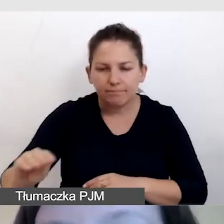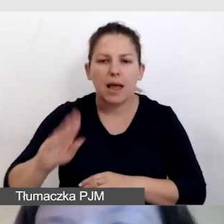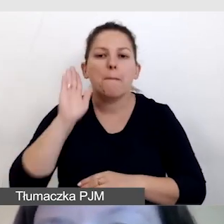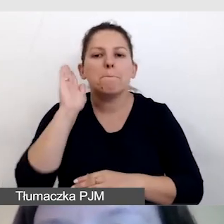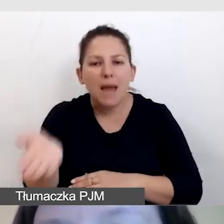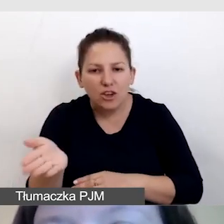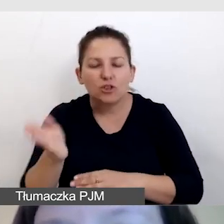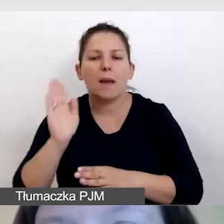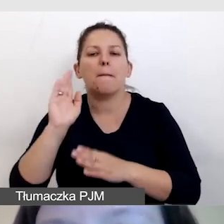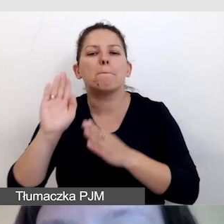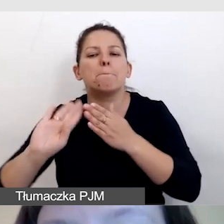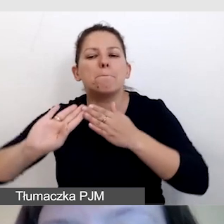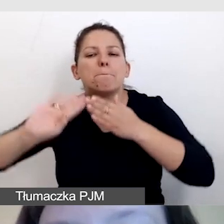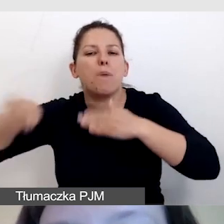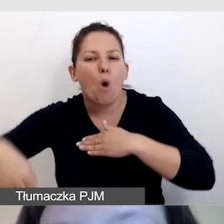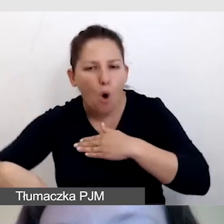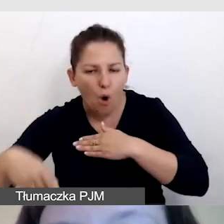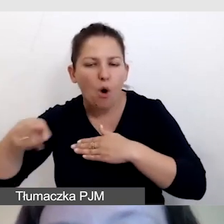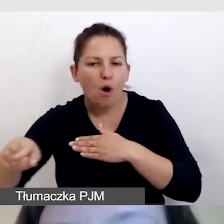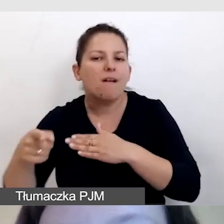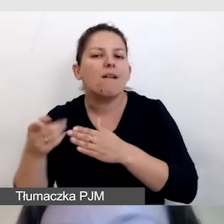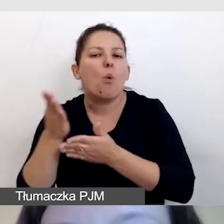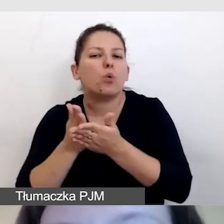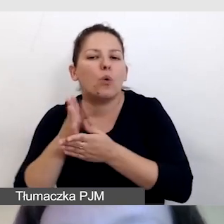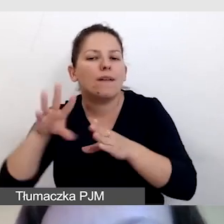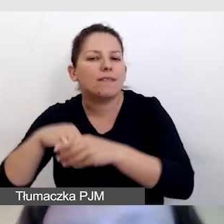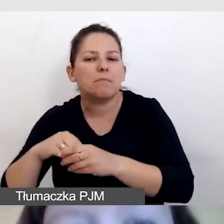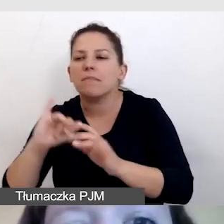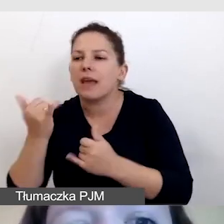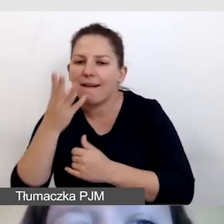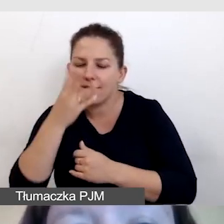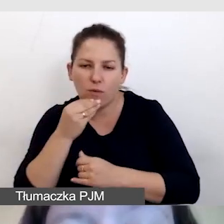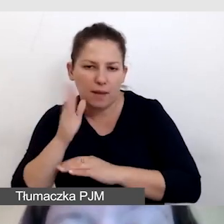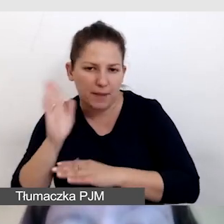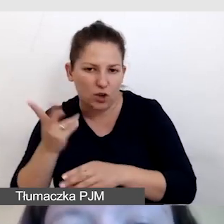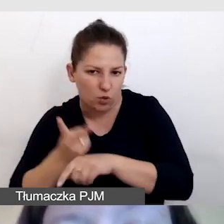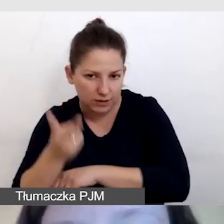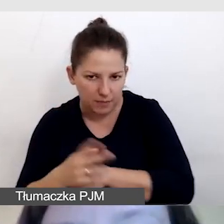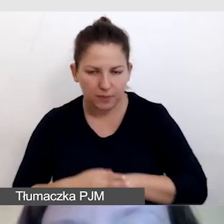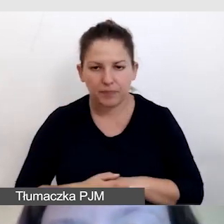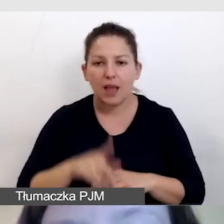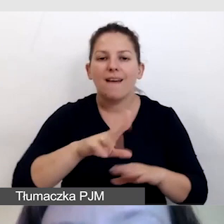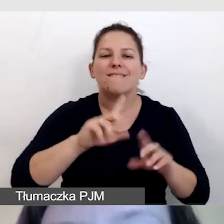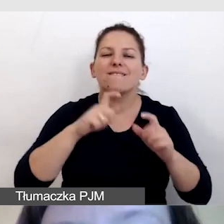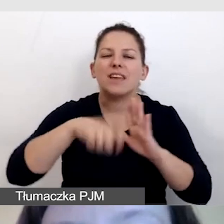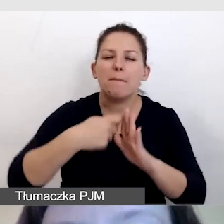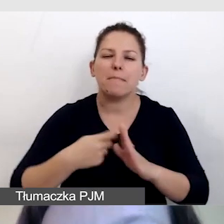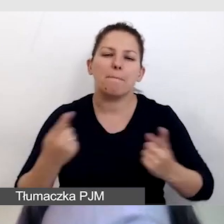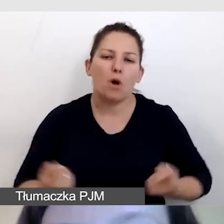i o tym, jakie usługi w retransmisji będzie można spotkać. Do wszystkich filmów promocyjnych przygotowujemy napisy.